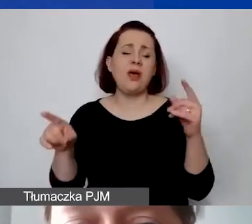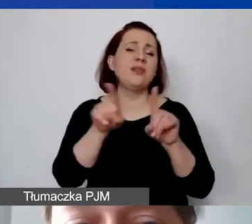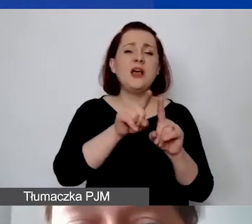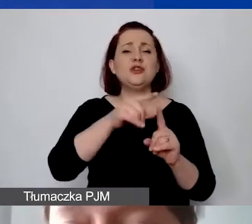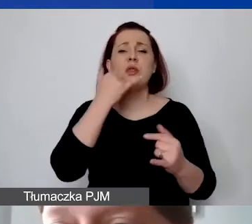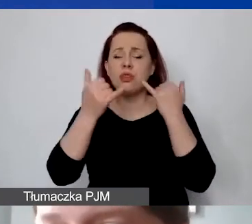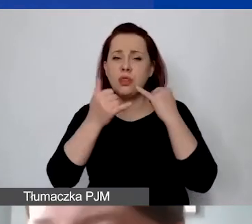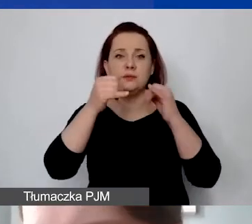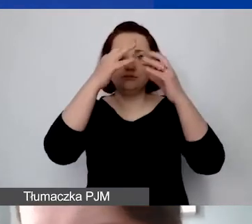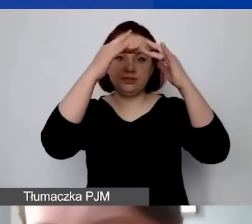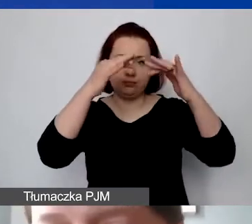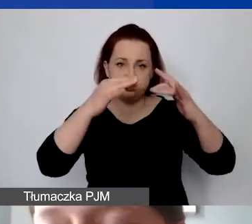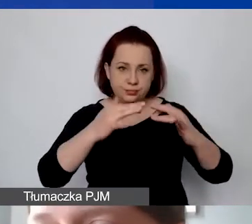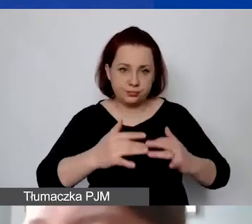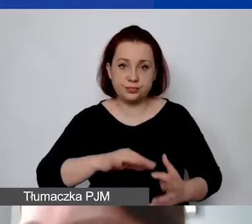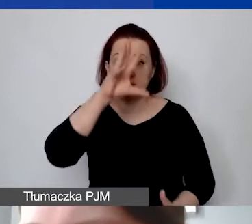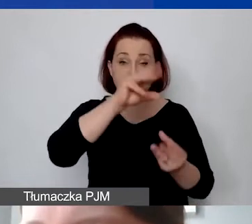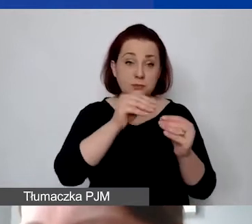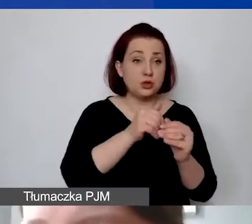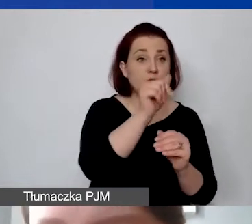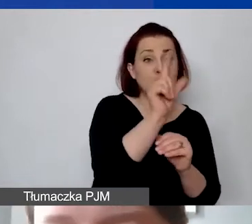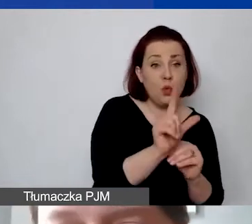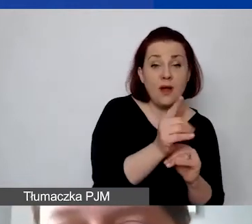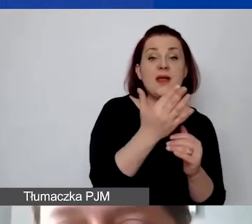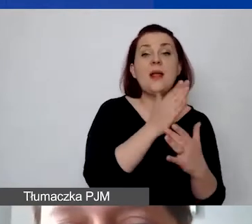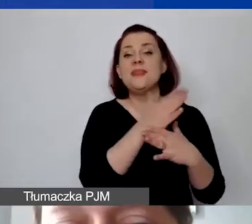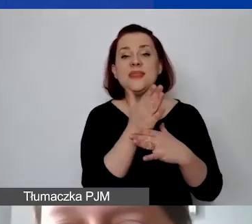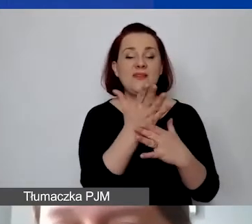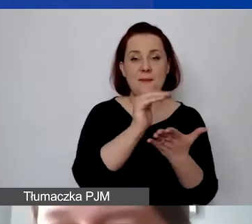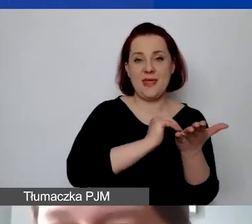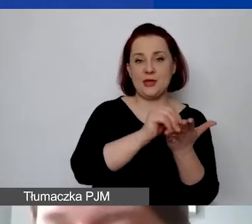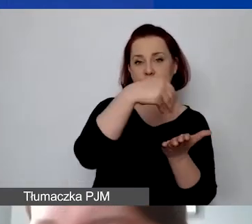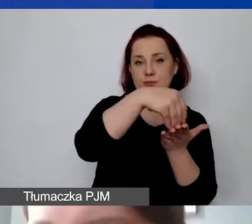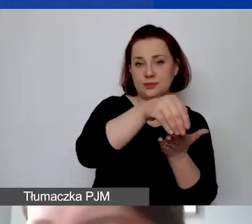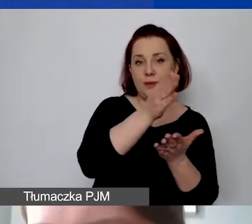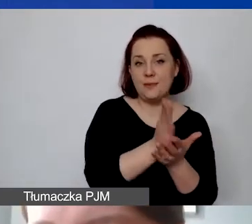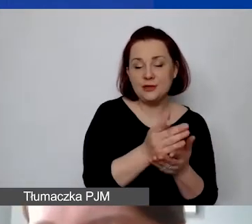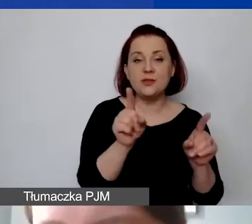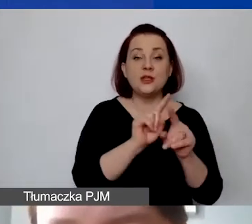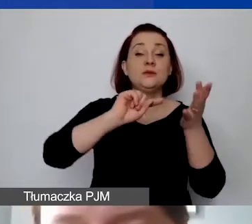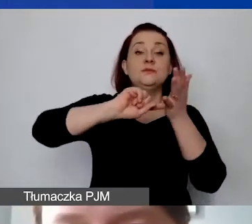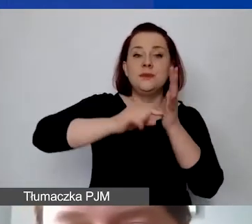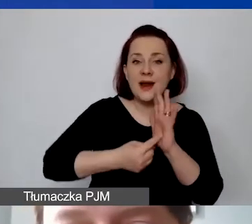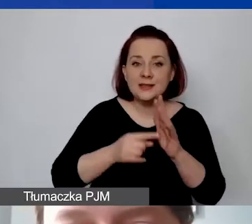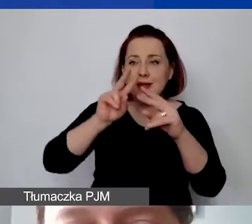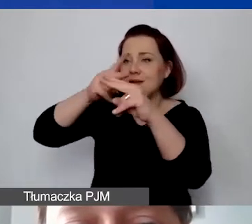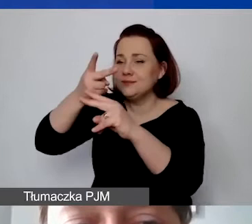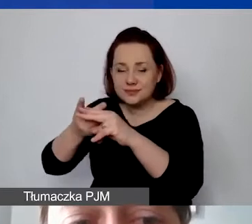To wszystko możemy policzyć w złotówkach, ile nas to średnio miesięcznie kosztuje. Przeliczamy ustalonym przez nas kursem do preliminarza.